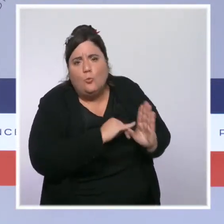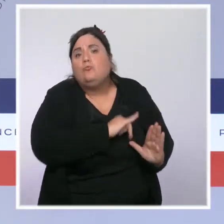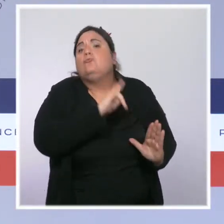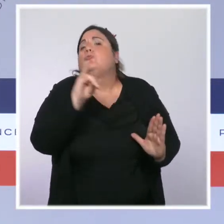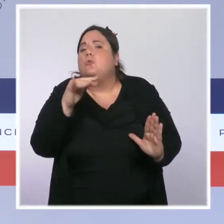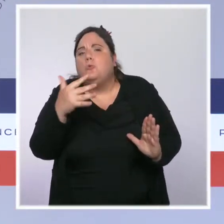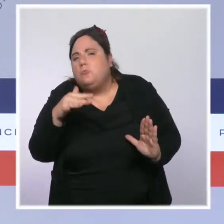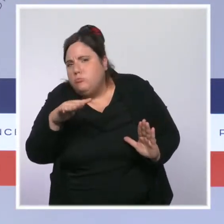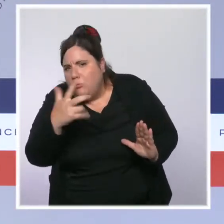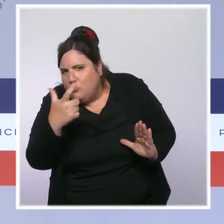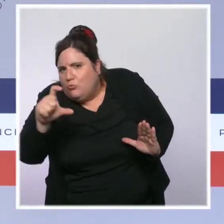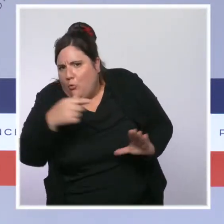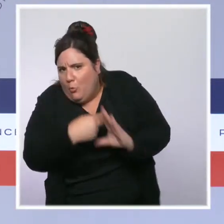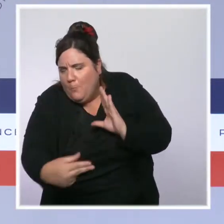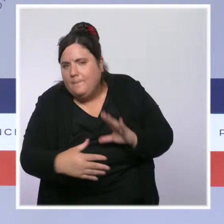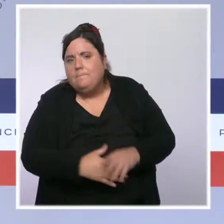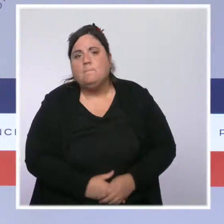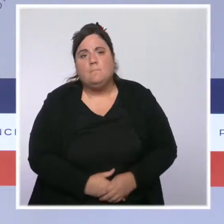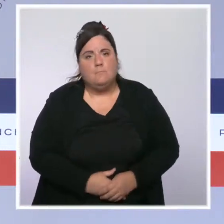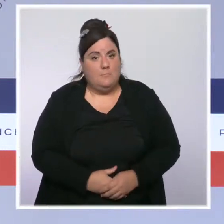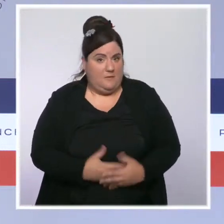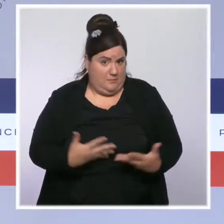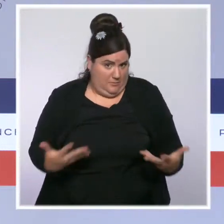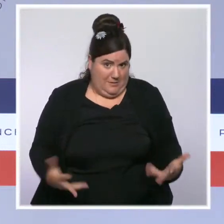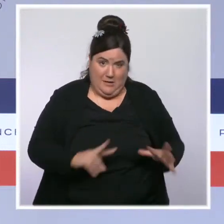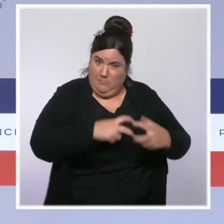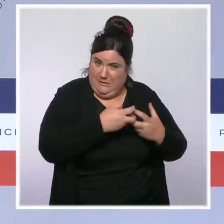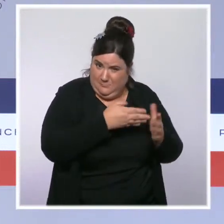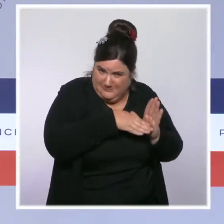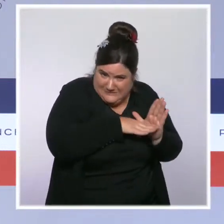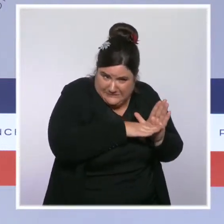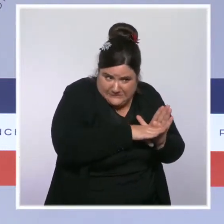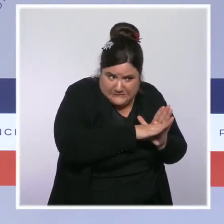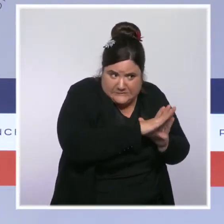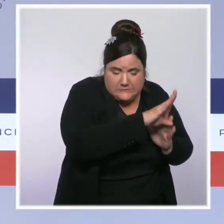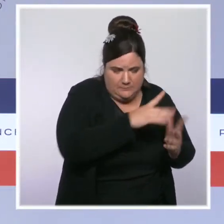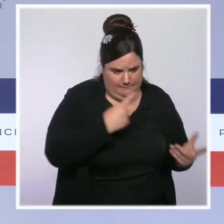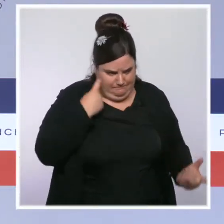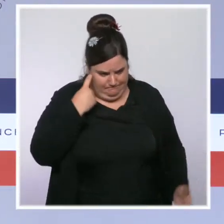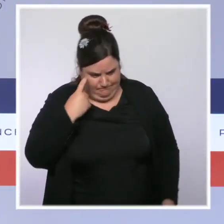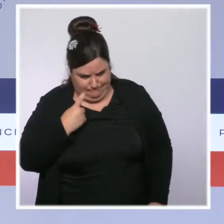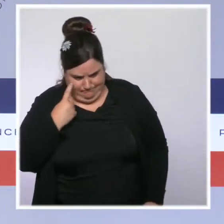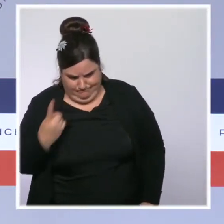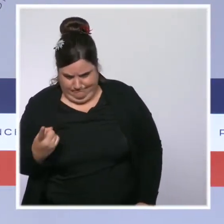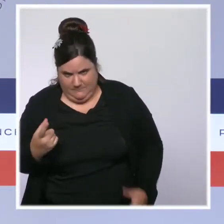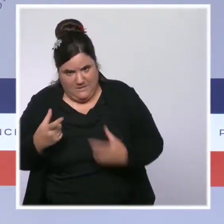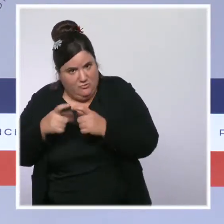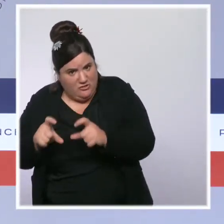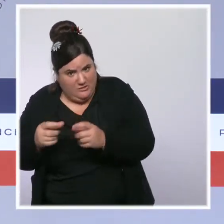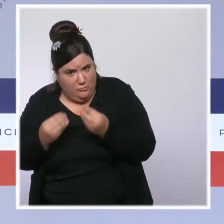Évidemment, la situation actuelle, l'augmentation des prix, nous conduit à travailler sur ce dispositif et à regarder dans